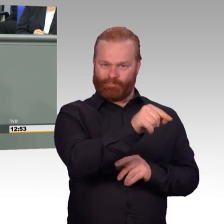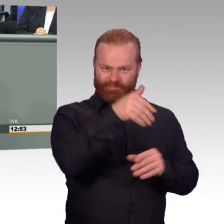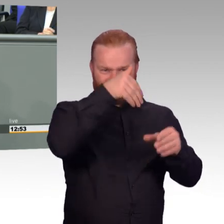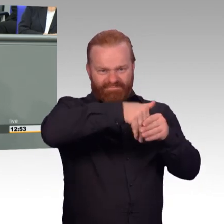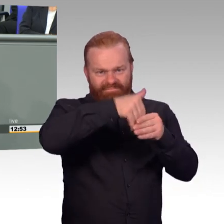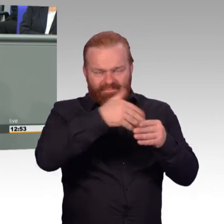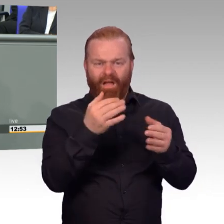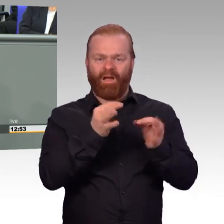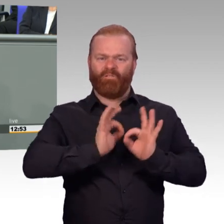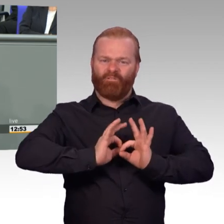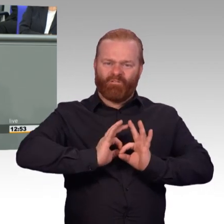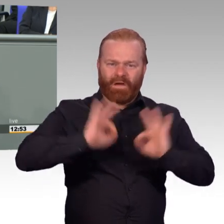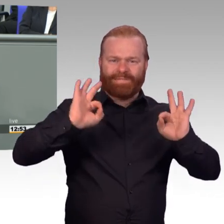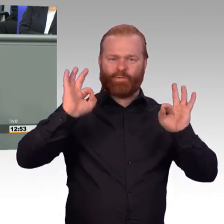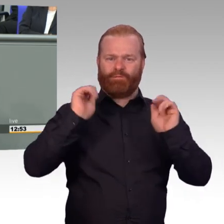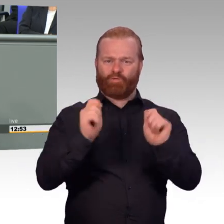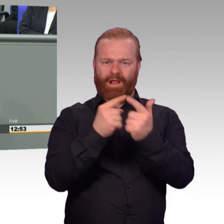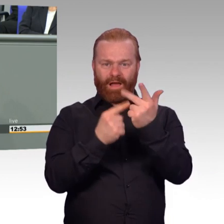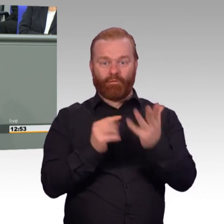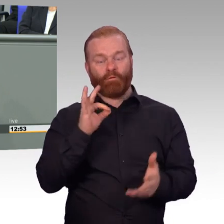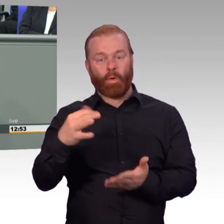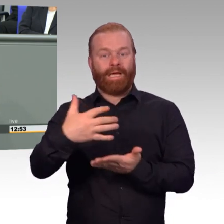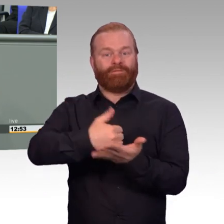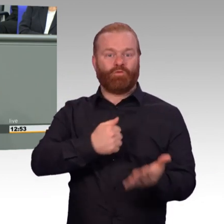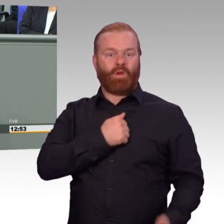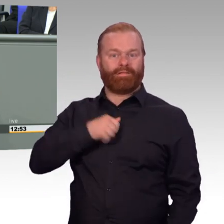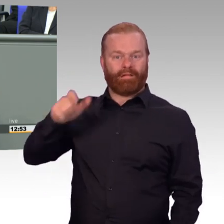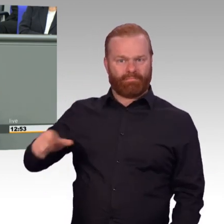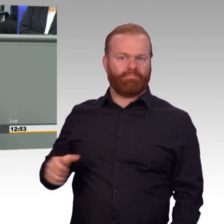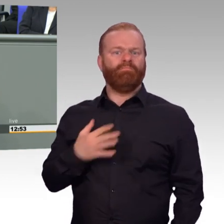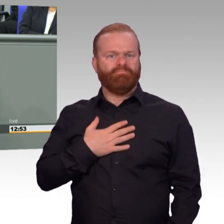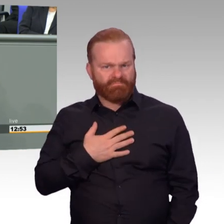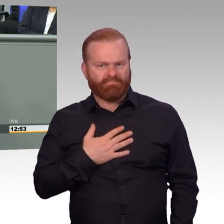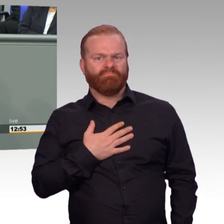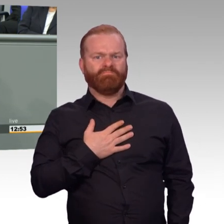uns hier zurechtgebrüllt, hatten aber wenig in der Sache zu sagen und wenig Substanz.